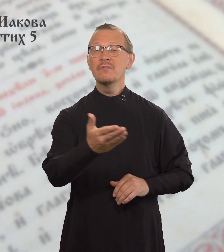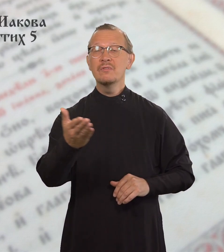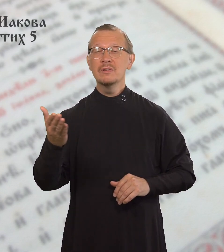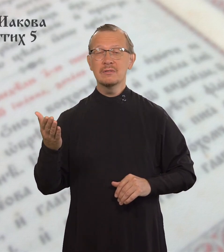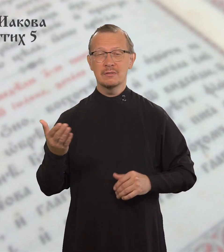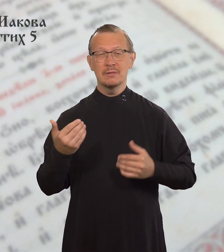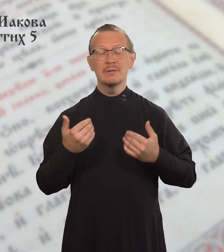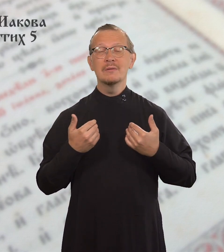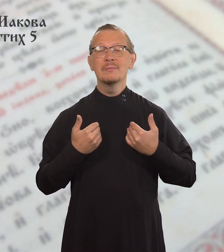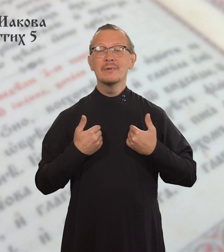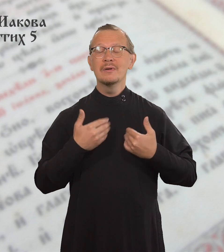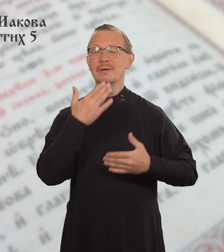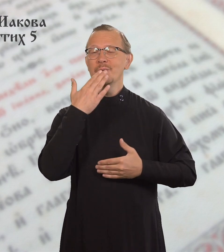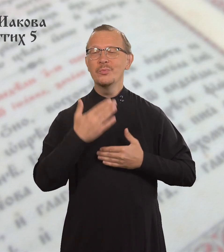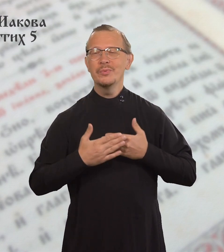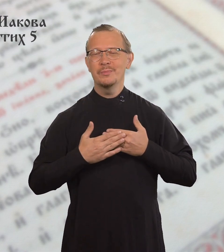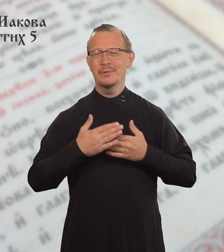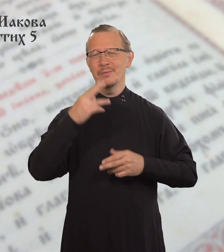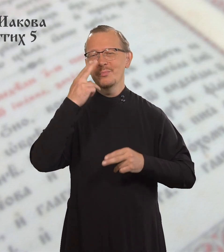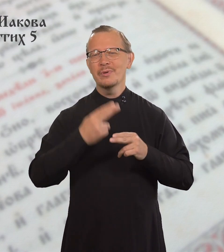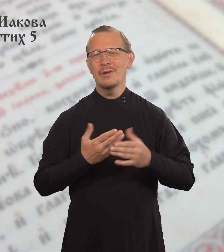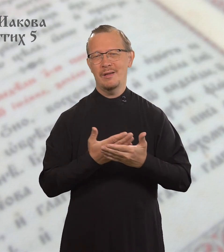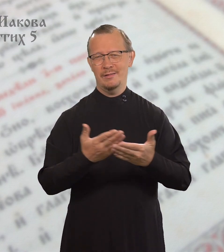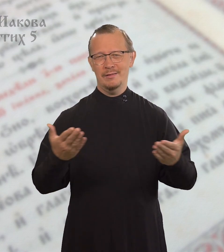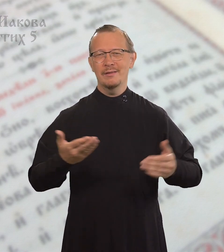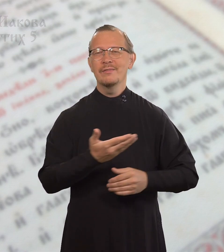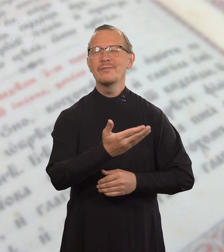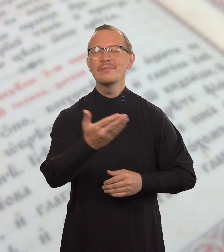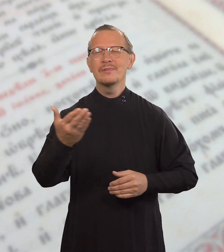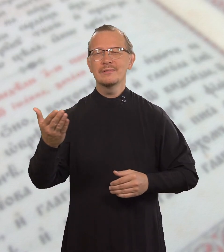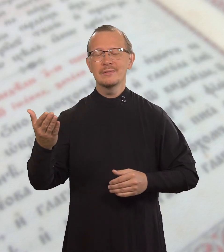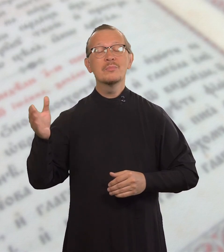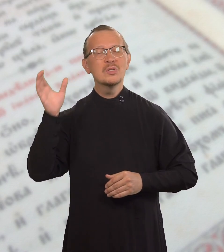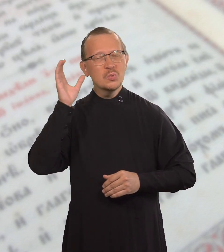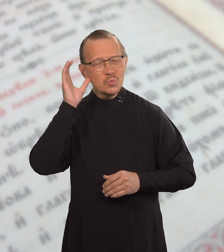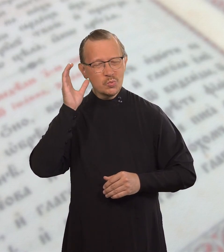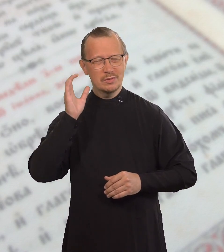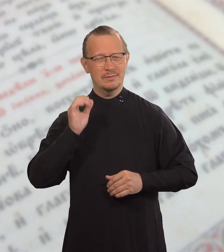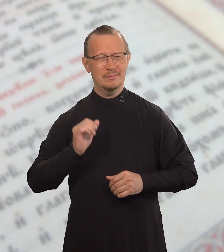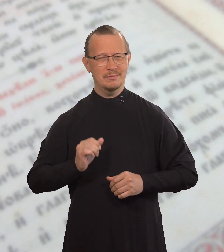Послушайте, братья мои возлюбленные!